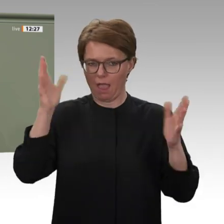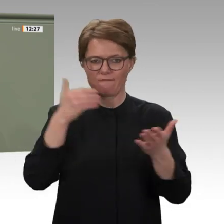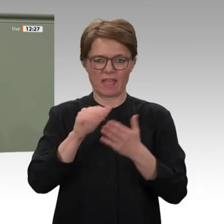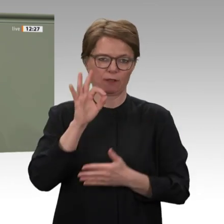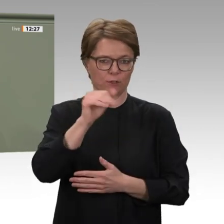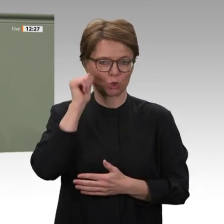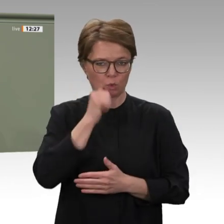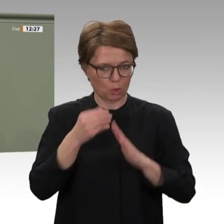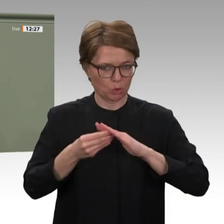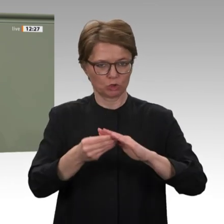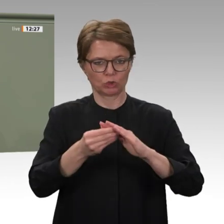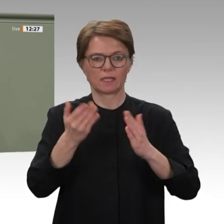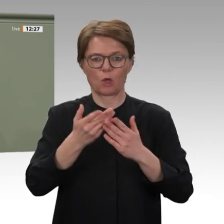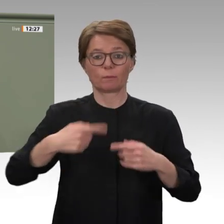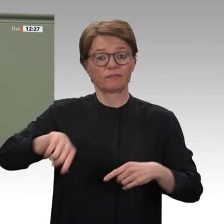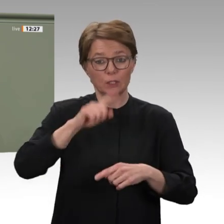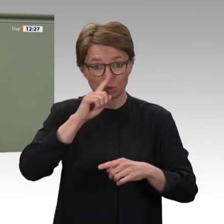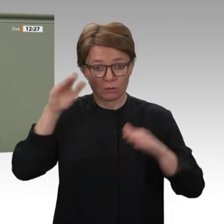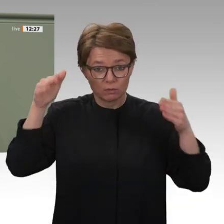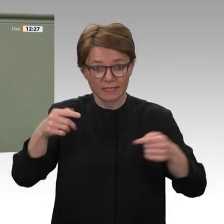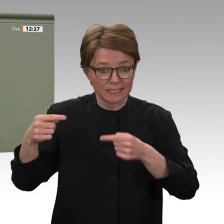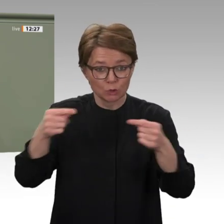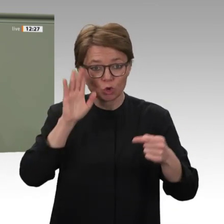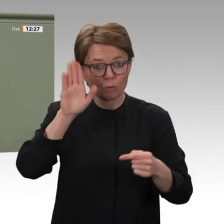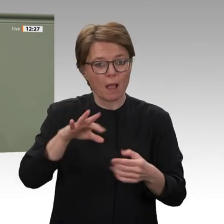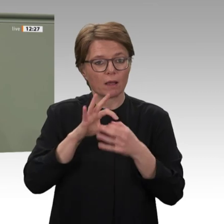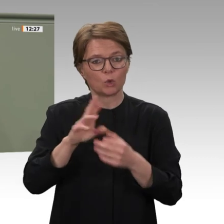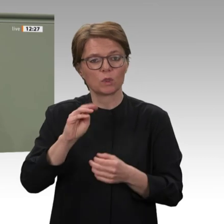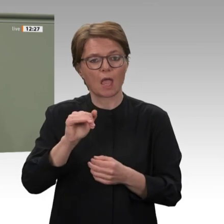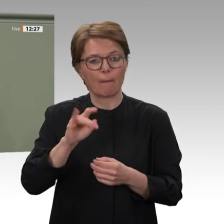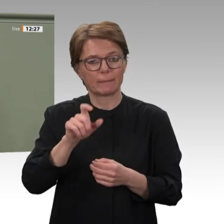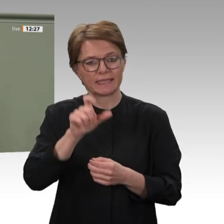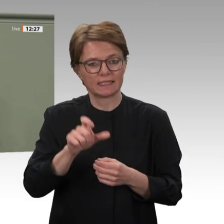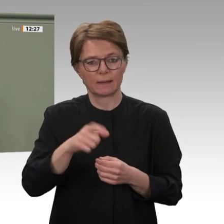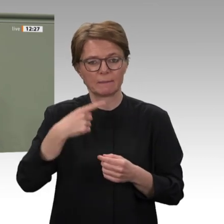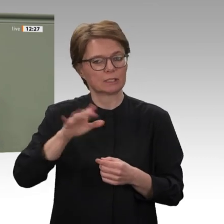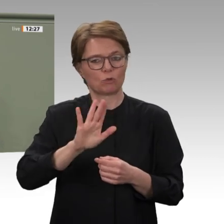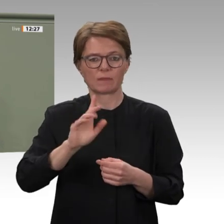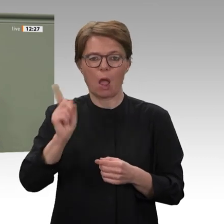und entwicklungspolitische Zusammenarbeit mit dem Sudan wieder aufgenommen und ausgebaut